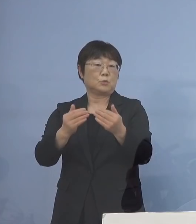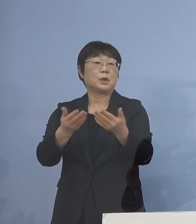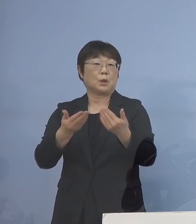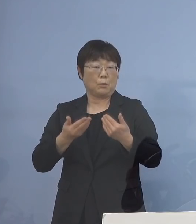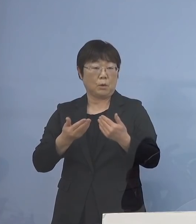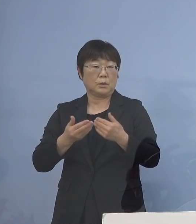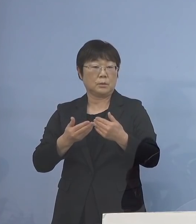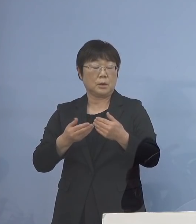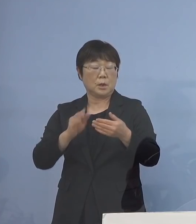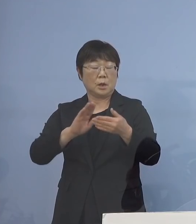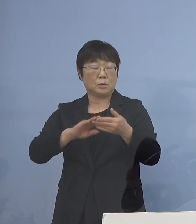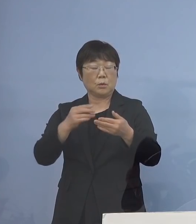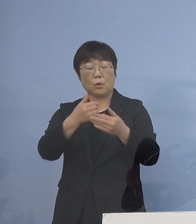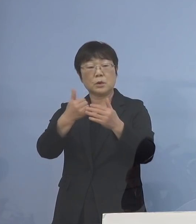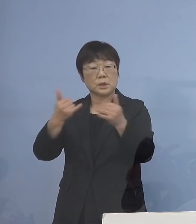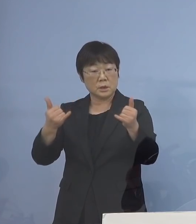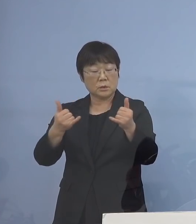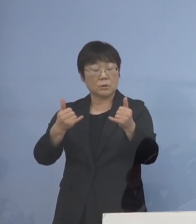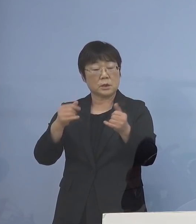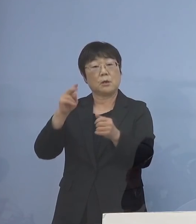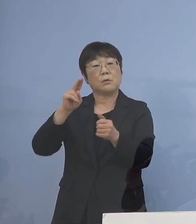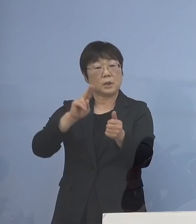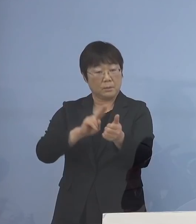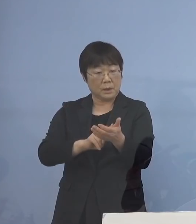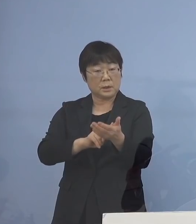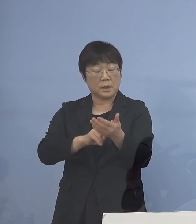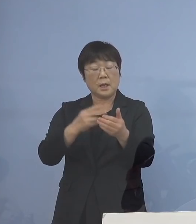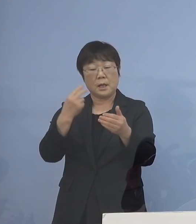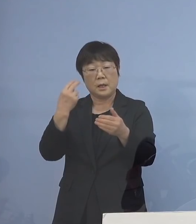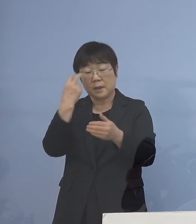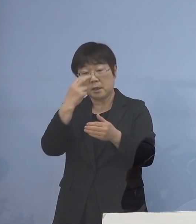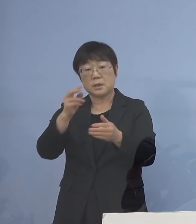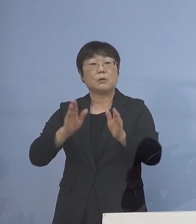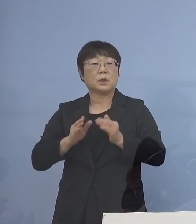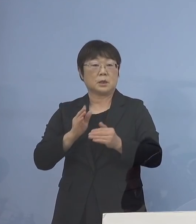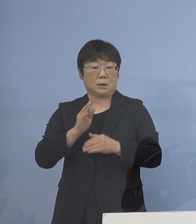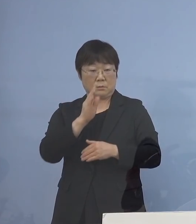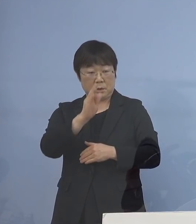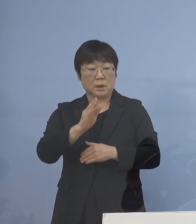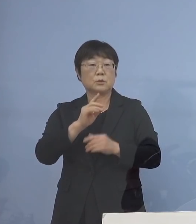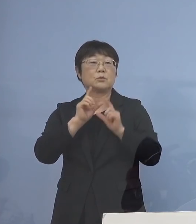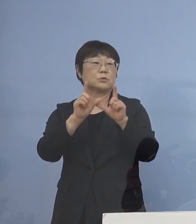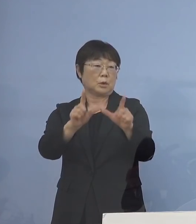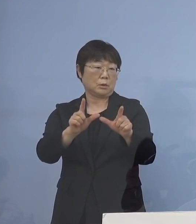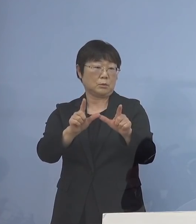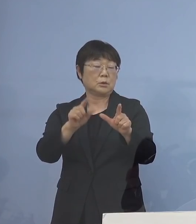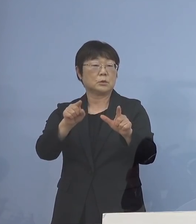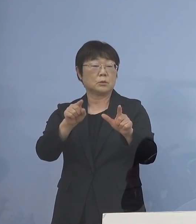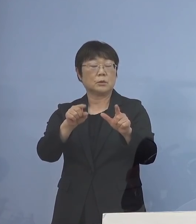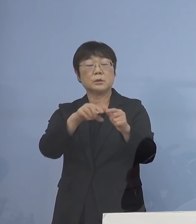濃厚接触者、その認定を行い そして検査に回ってくると そこの検査についても できる限り